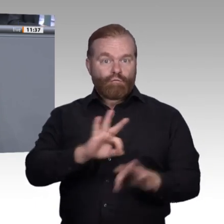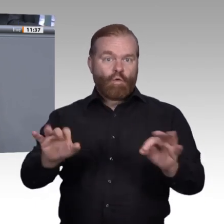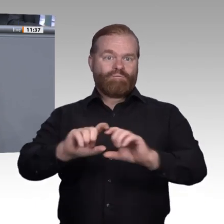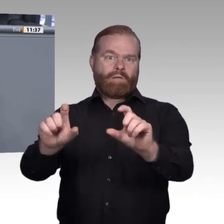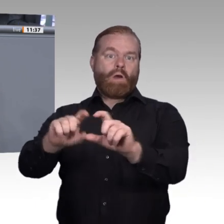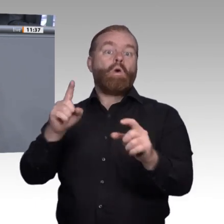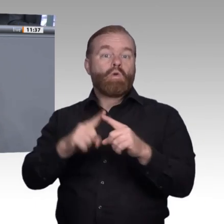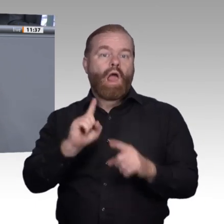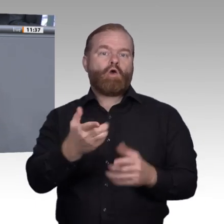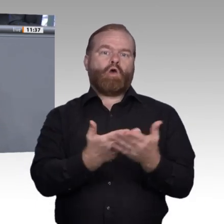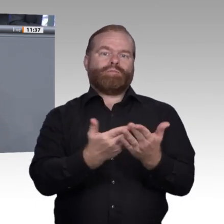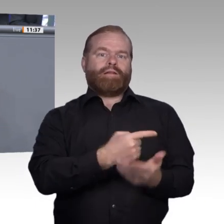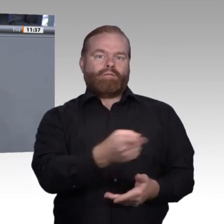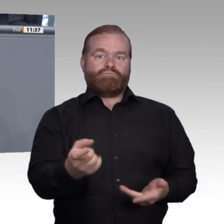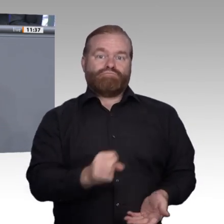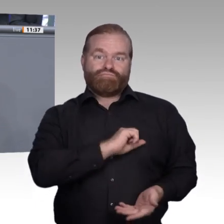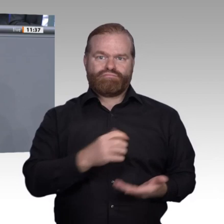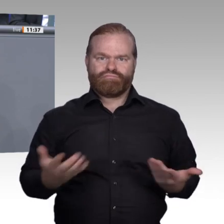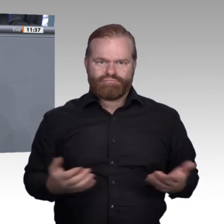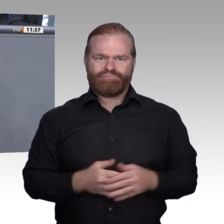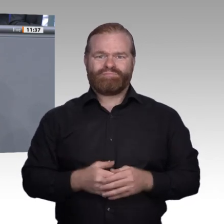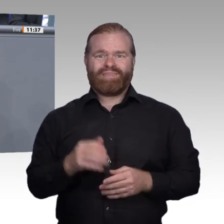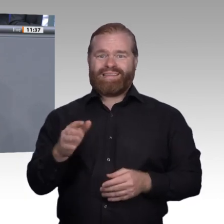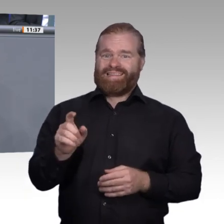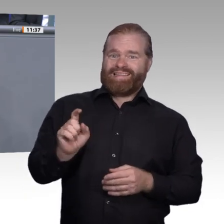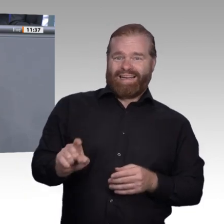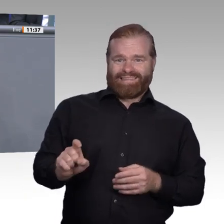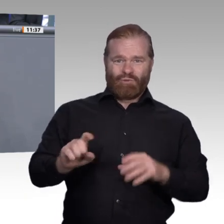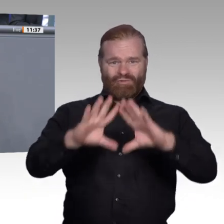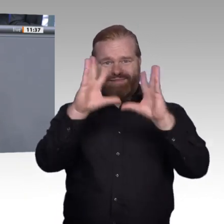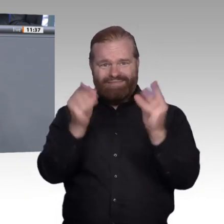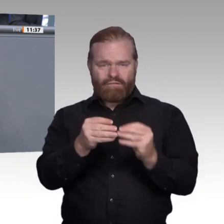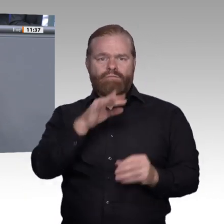zwischen der beruflichen Bildung und den Wünschen, die die Auszubildenden mitbringen.